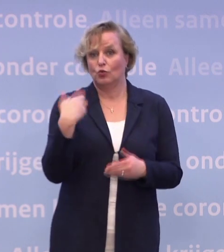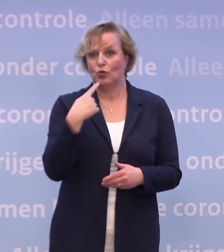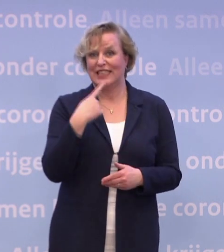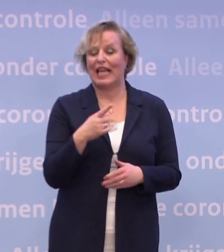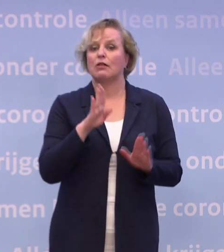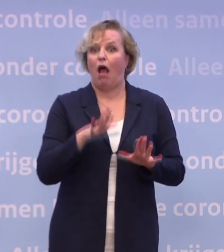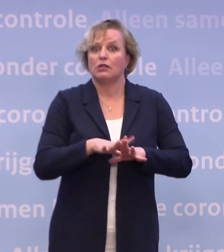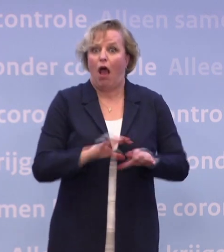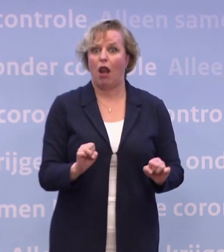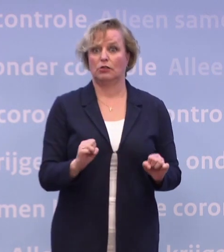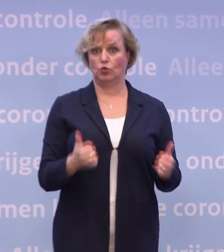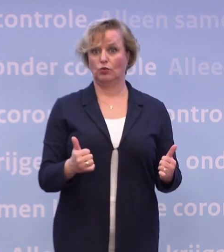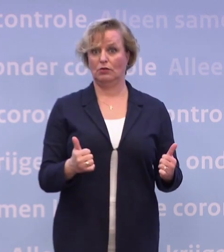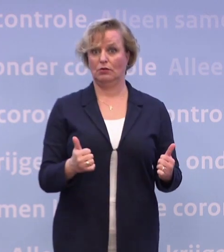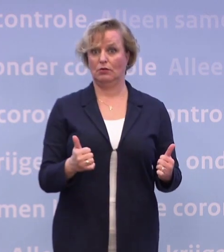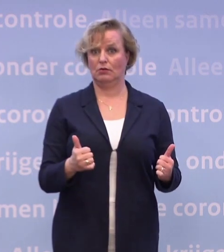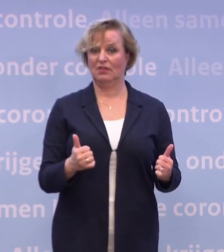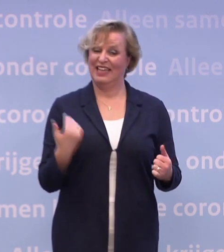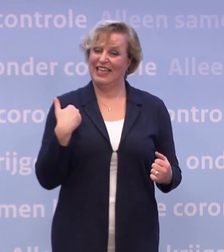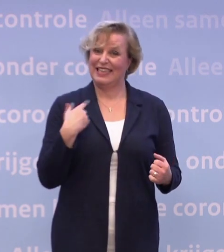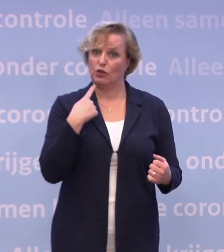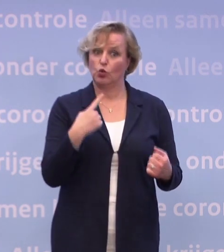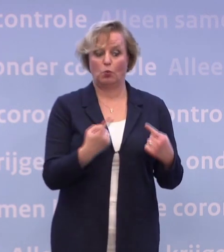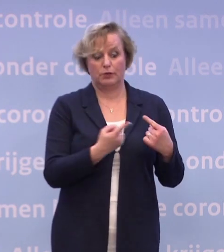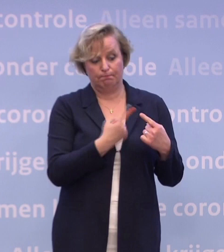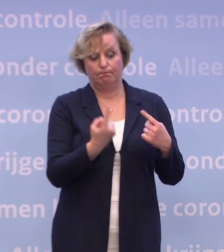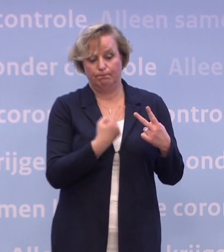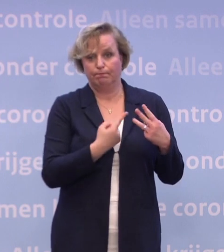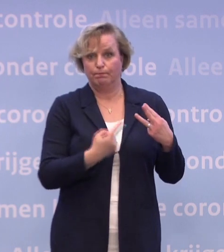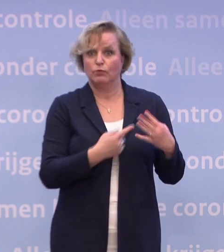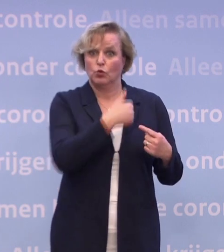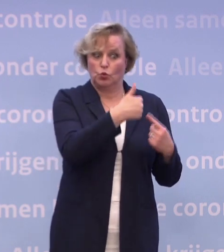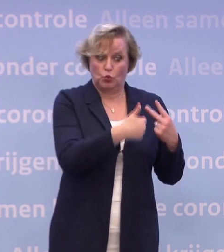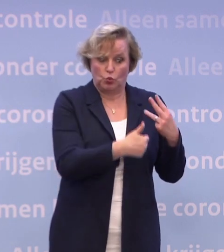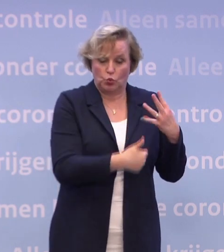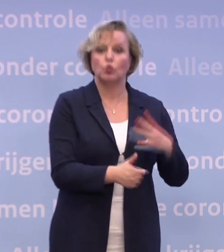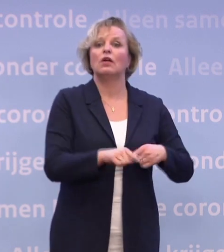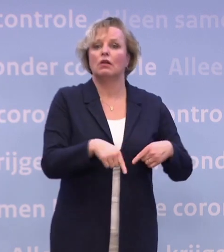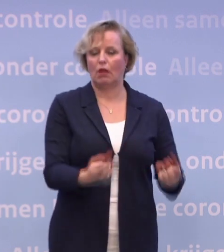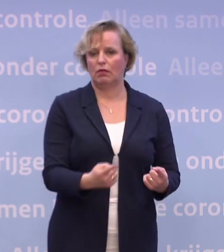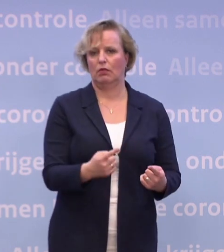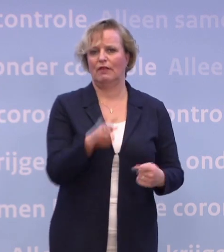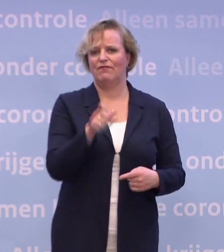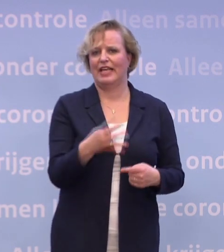Wat moet er dan meezitten? Dat zijn al die dingen die ik zojuist heb toegelicht. En ik heb met mezelf afgesproken...